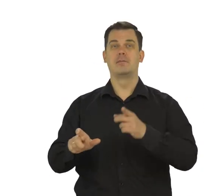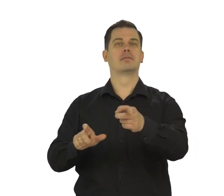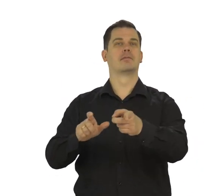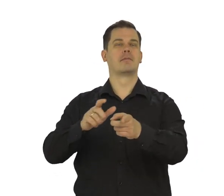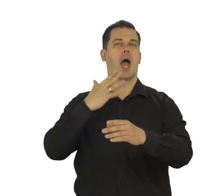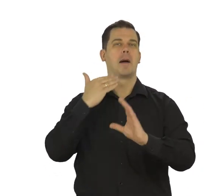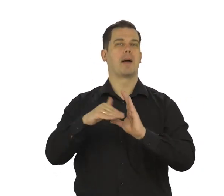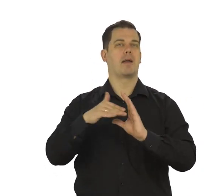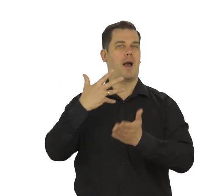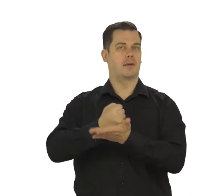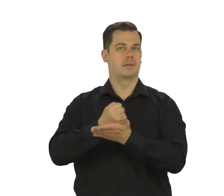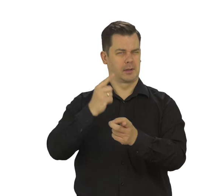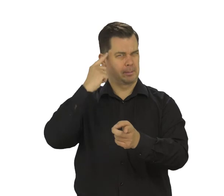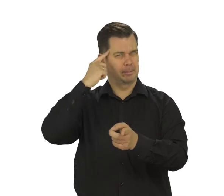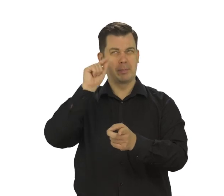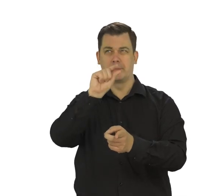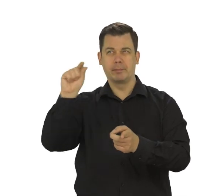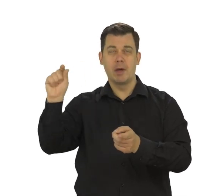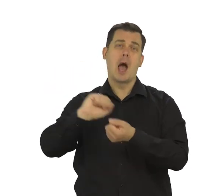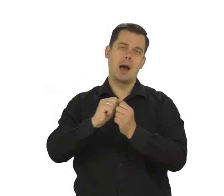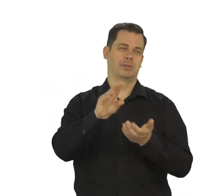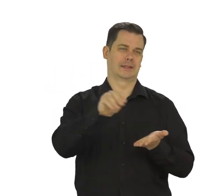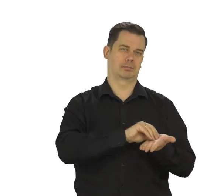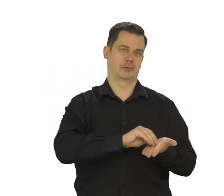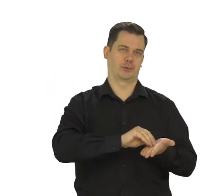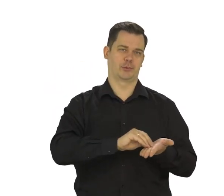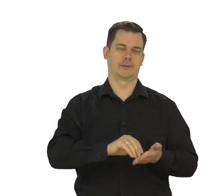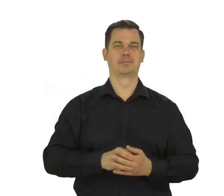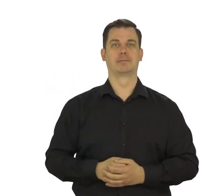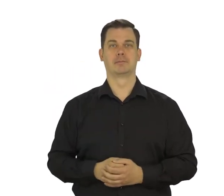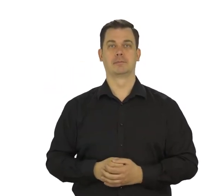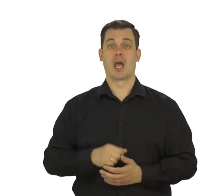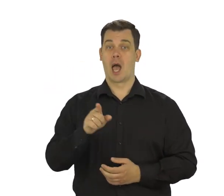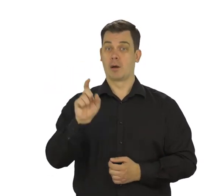Na ekranie zobaczysz swój adres email. Zapamiętaj go lub zapisz.